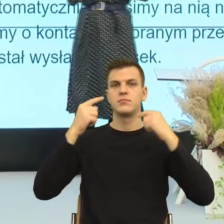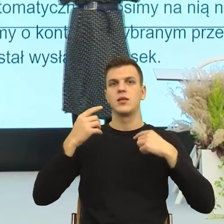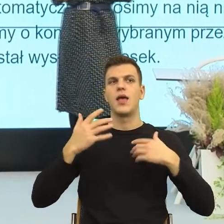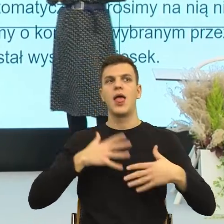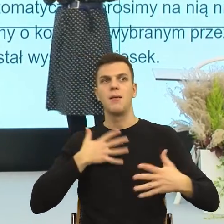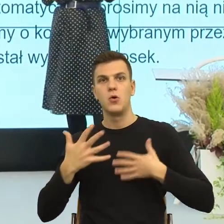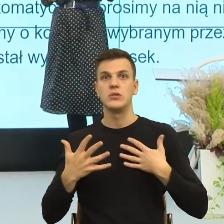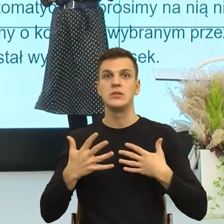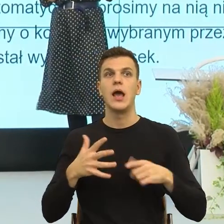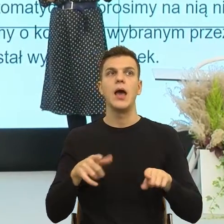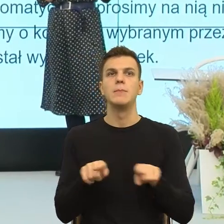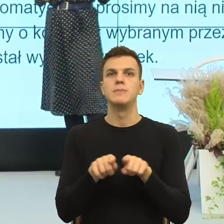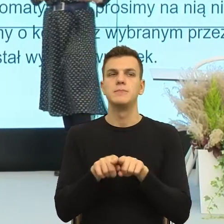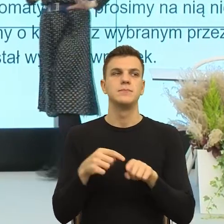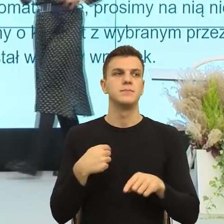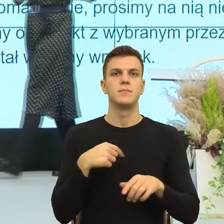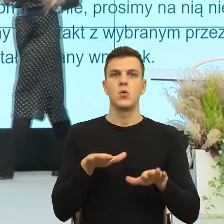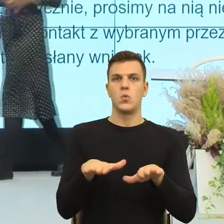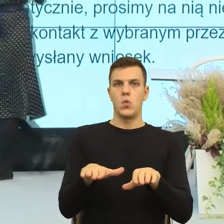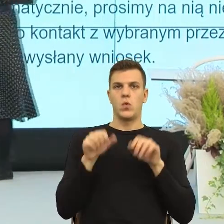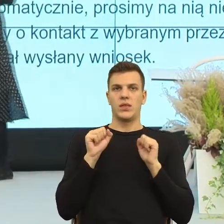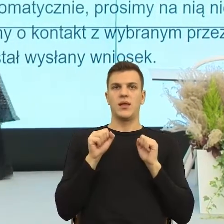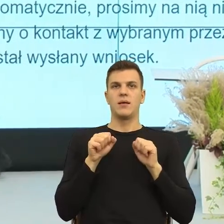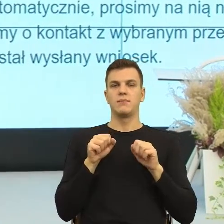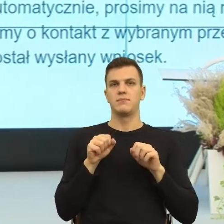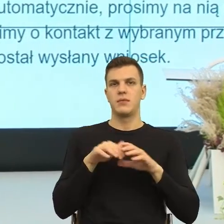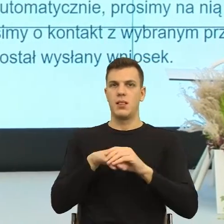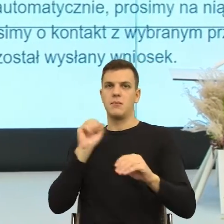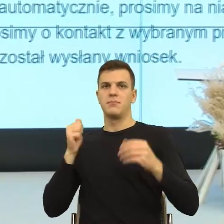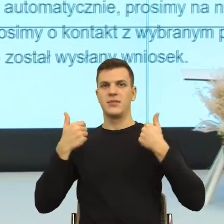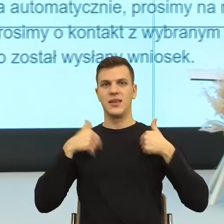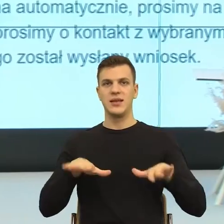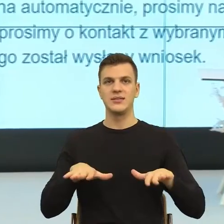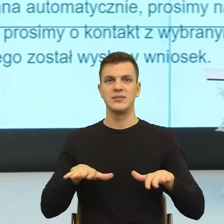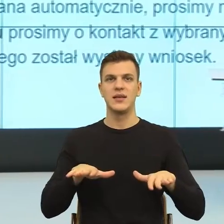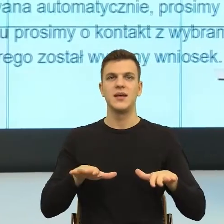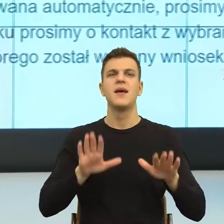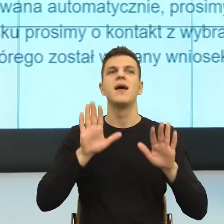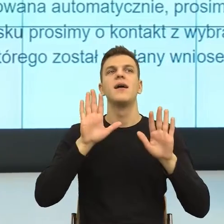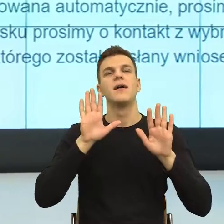My się odsuwamy i teraz już tej analizy gramatycznej wystarczy.